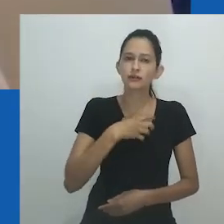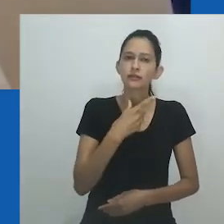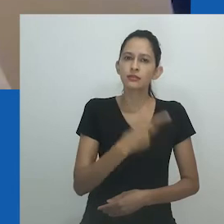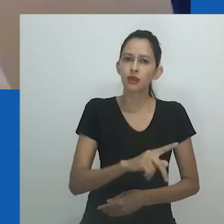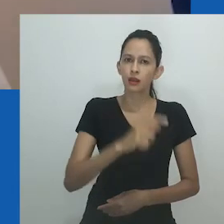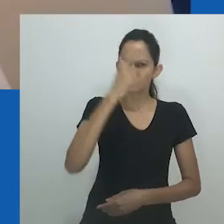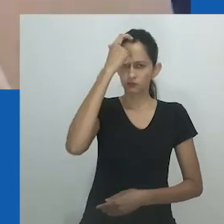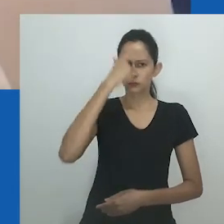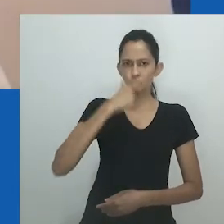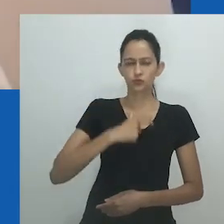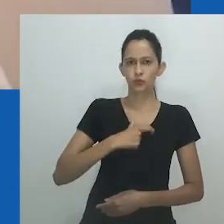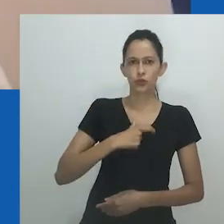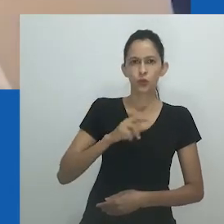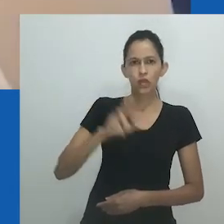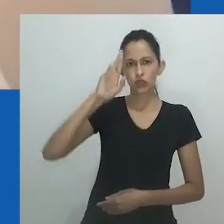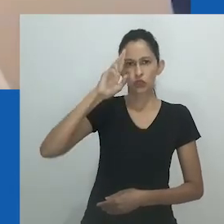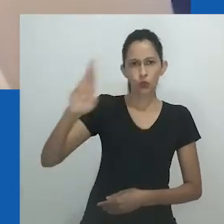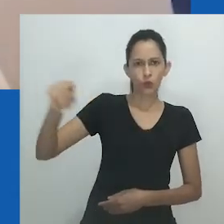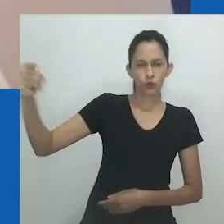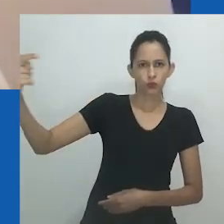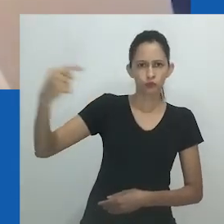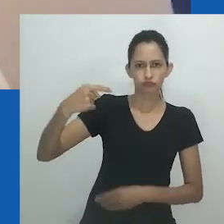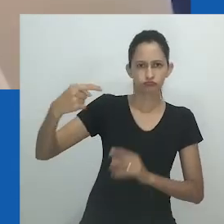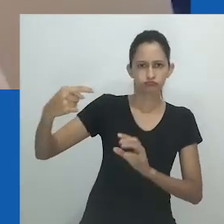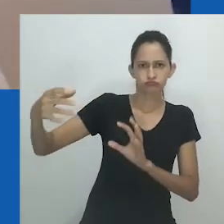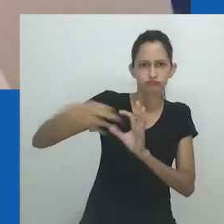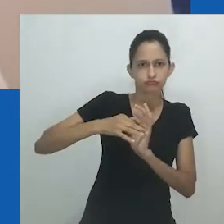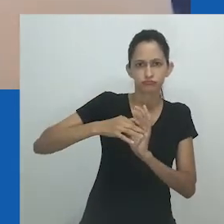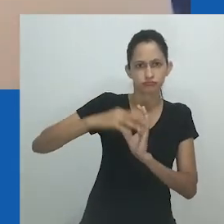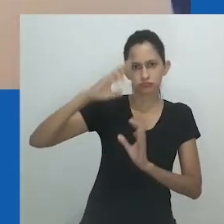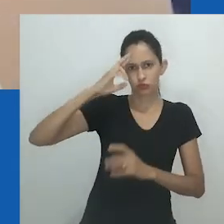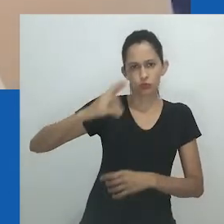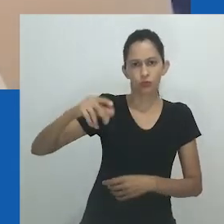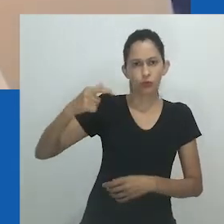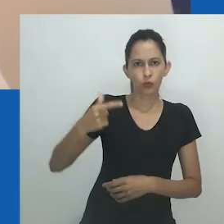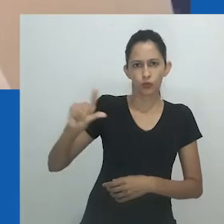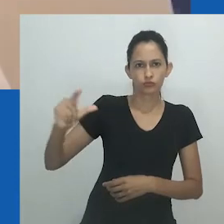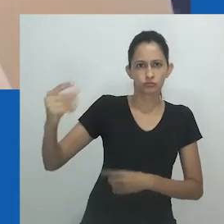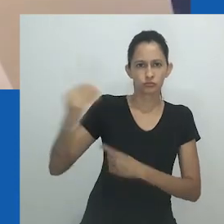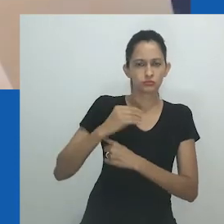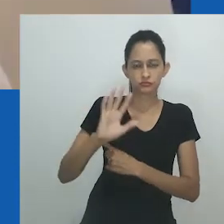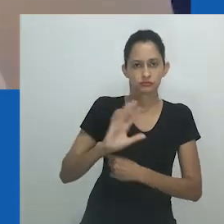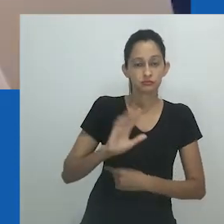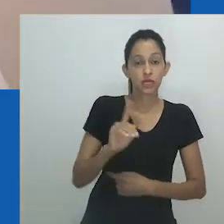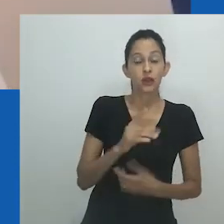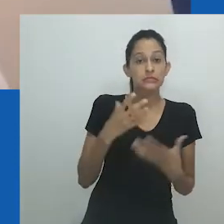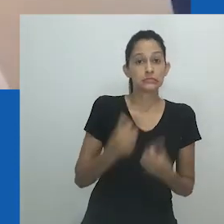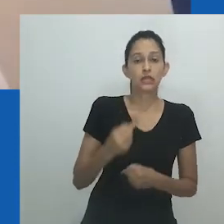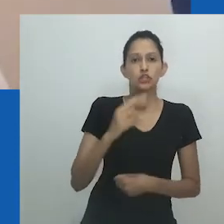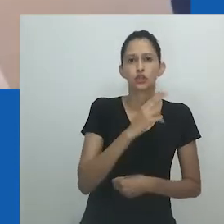Esse ato de recusa é importante em face de ser chamada de nongayindoda. Mpumlo foi desrespeitoso,